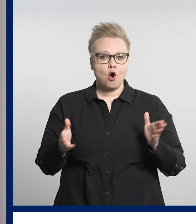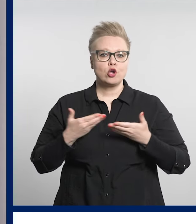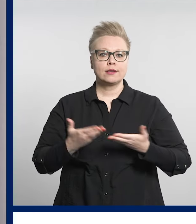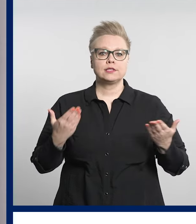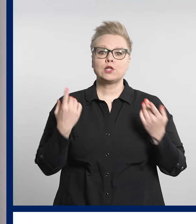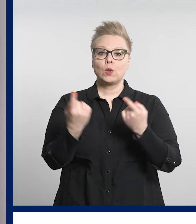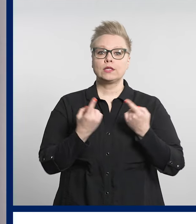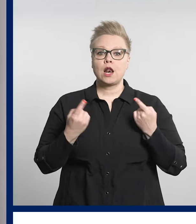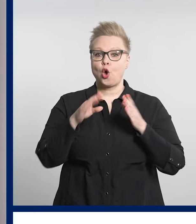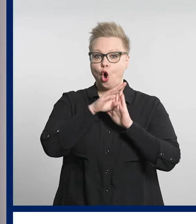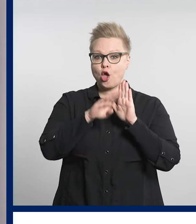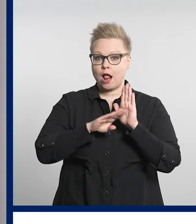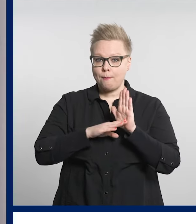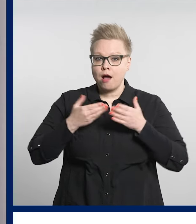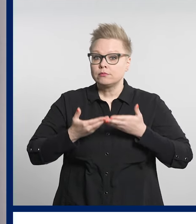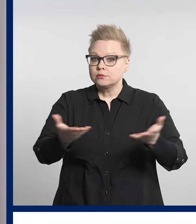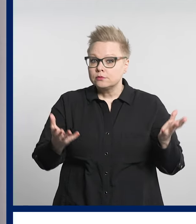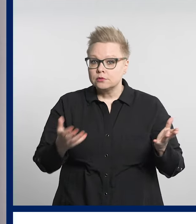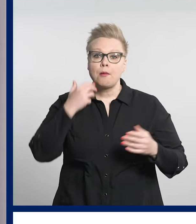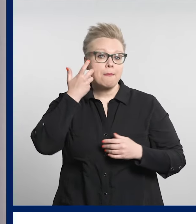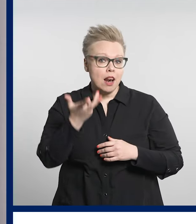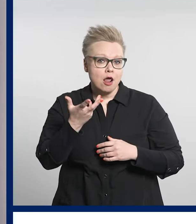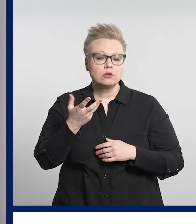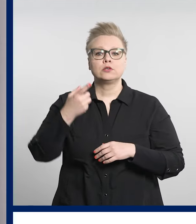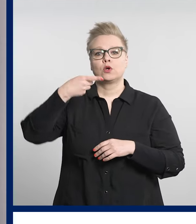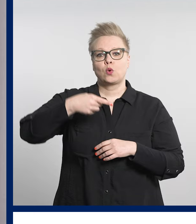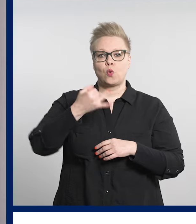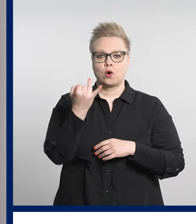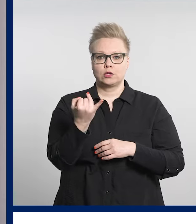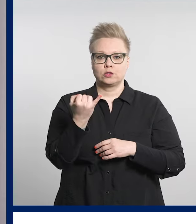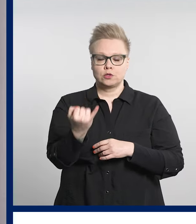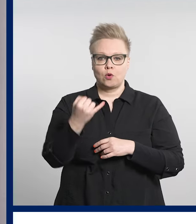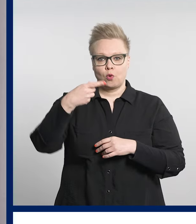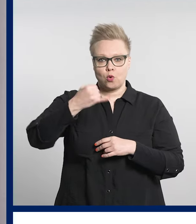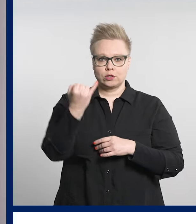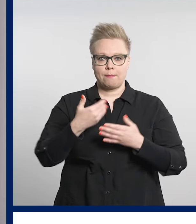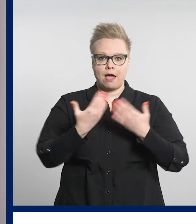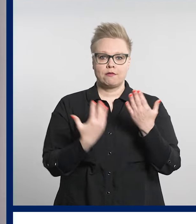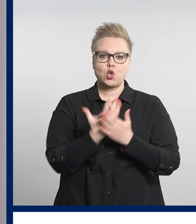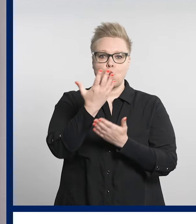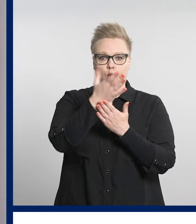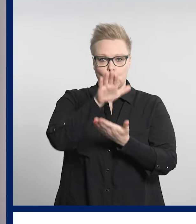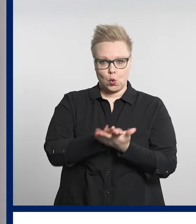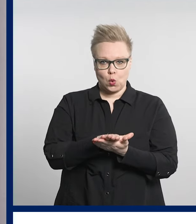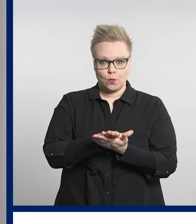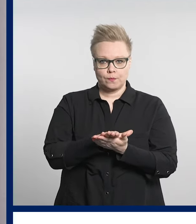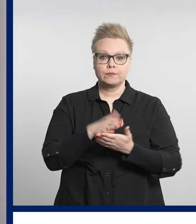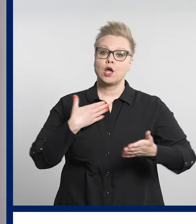Kaikille avoin esittelytilaisuus ohjelmasta järjestetään 16. toukokuuta.